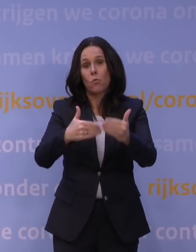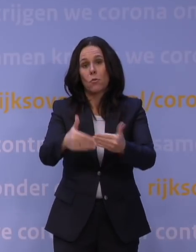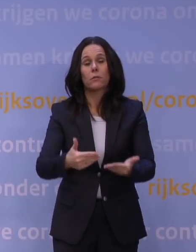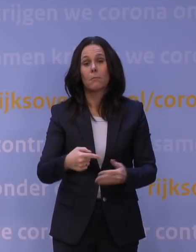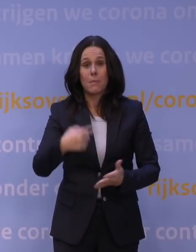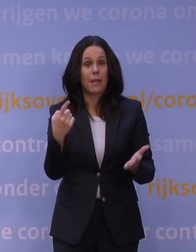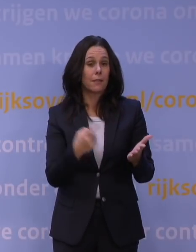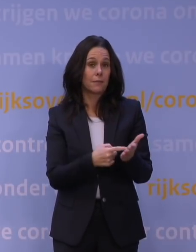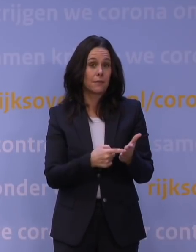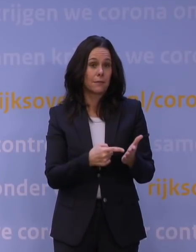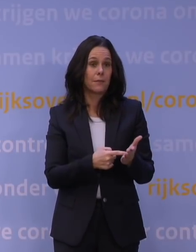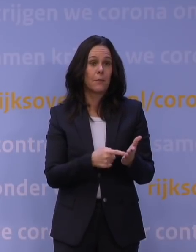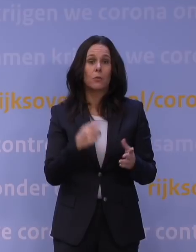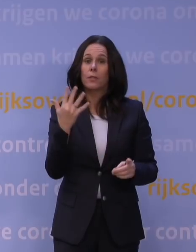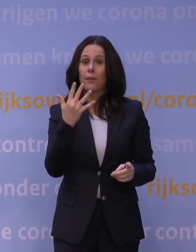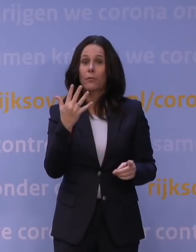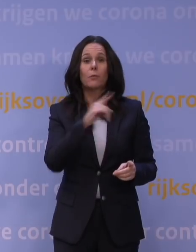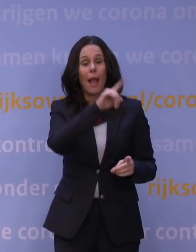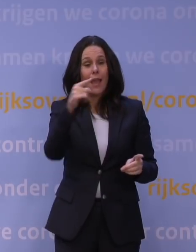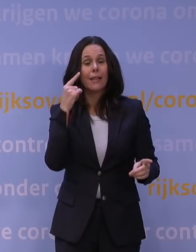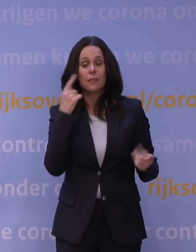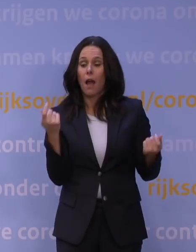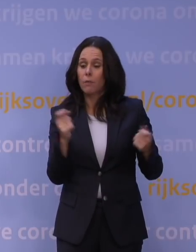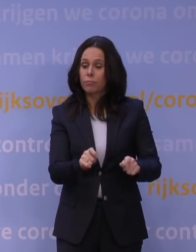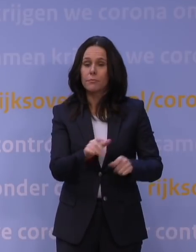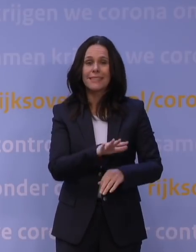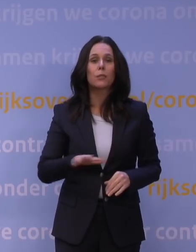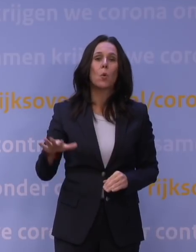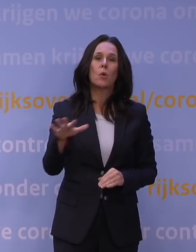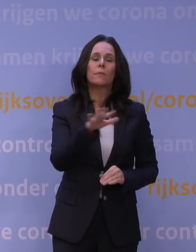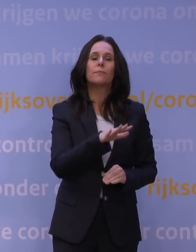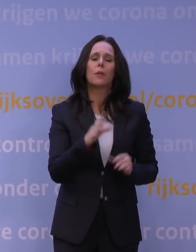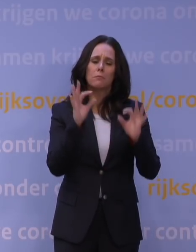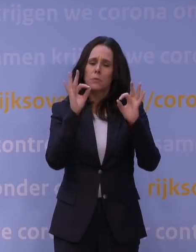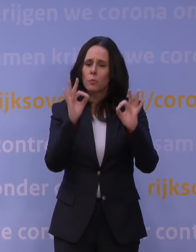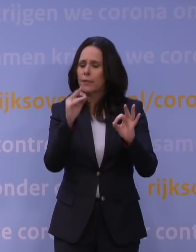omdat nu niet vanaf vijf uur, maar de hele dag heel veel sectoren gesloten zijn. We kijken dus heel specifiek waar we moeten aanvullen.